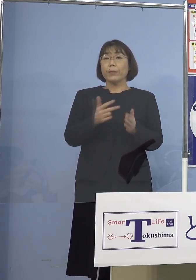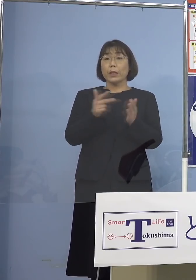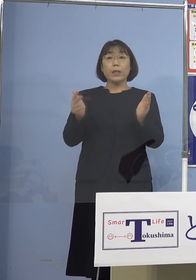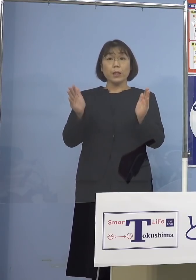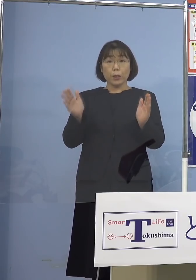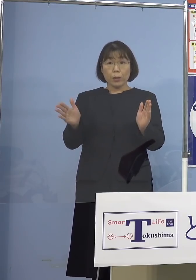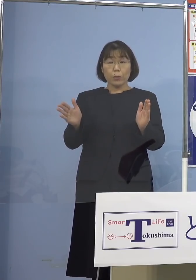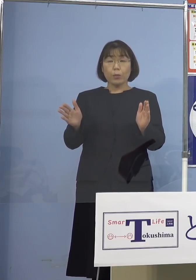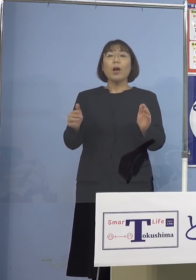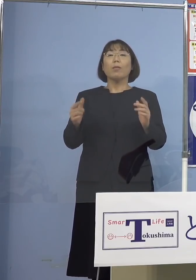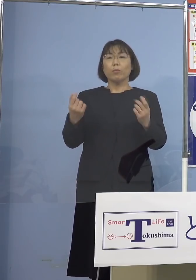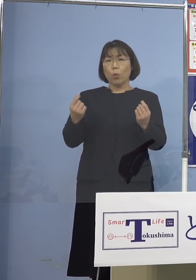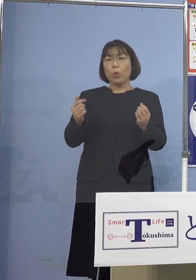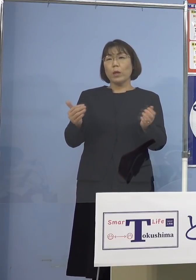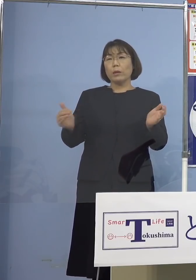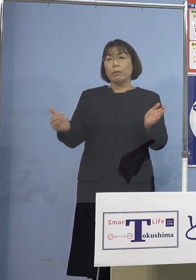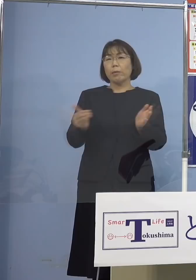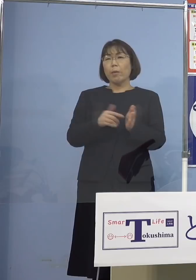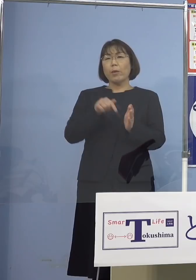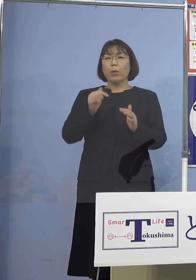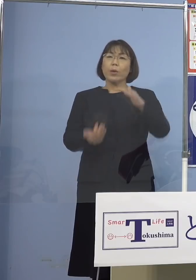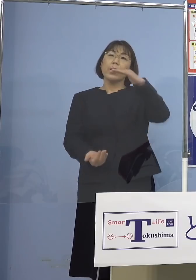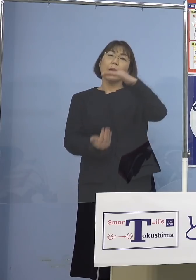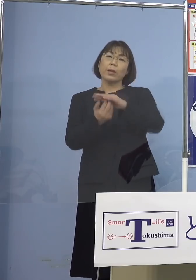過去最多となります